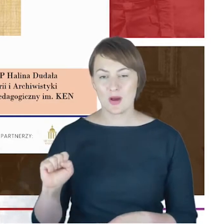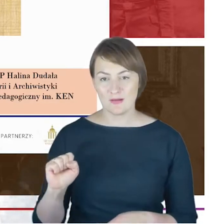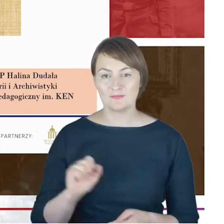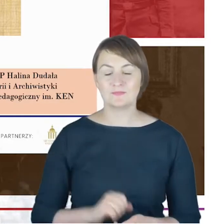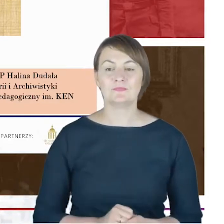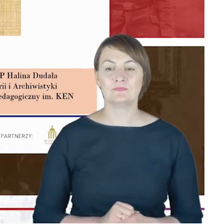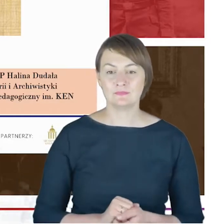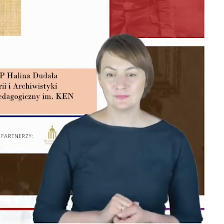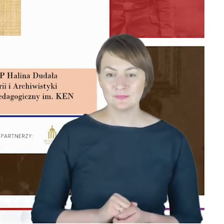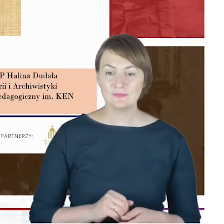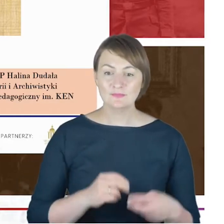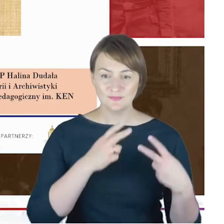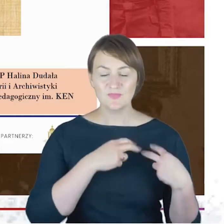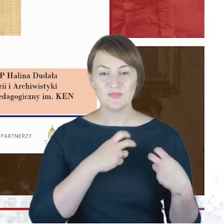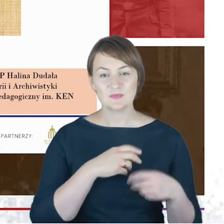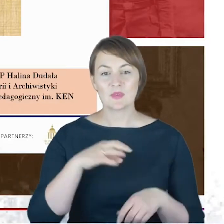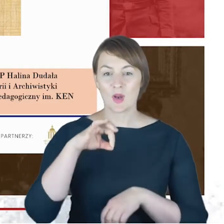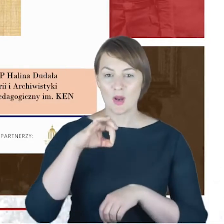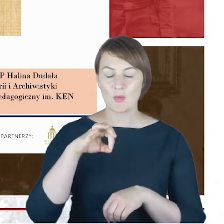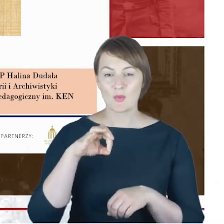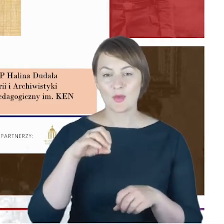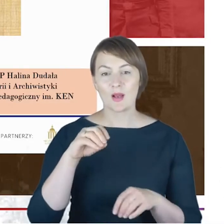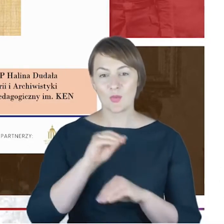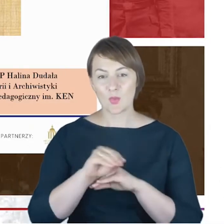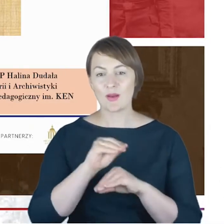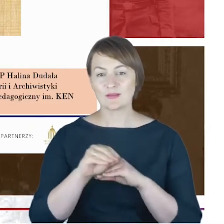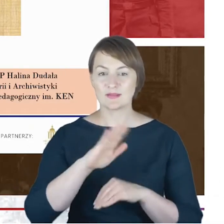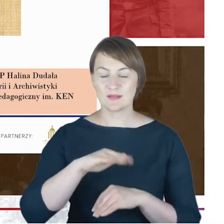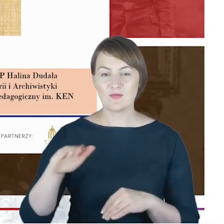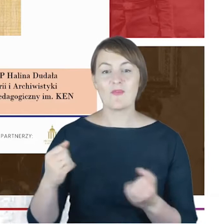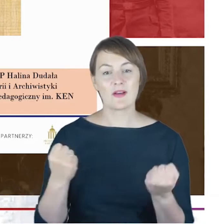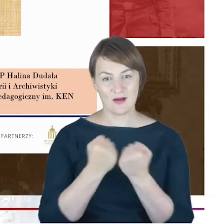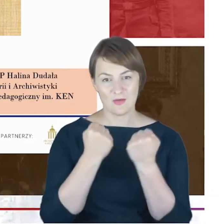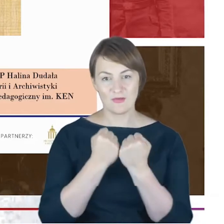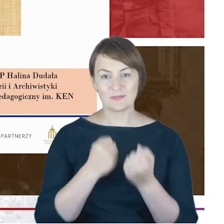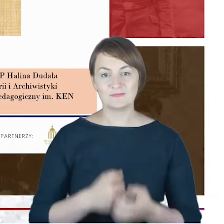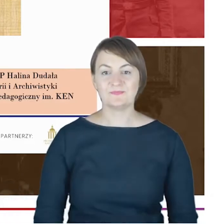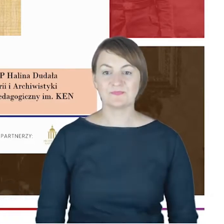w Krakowie, ale związanej bardzo mocno z Górnym Śląskiem, co warto-myślę-w tym miejscu przypomnieć.